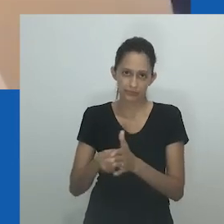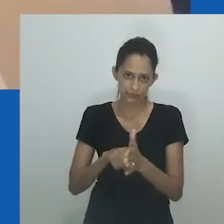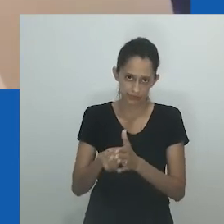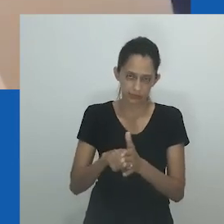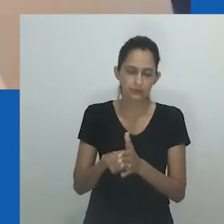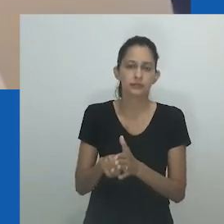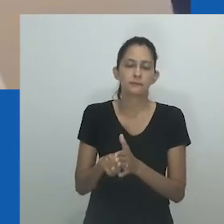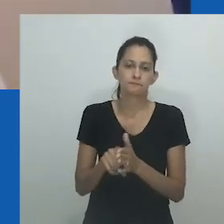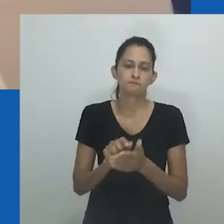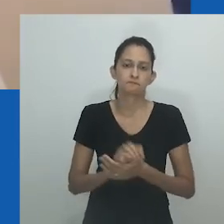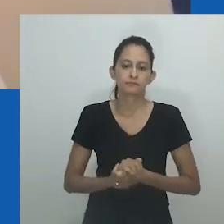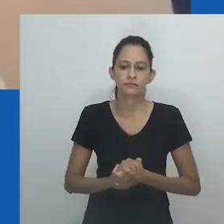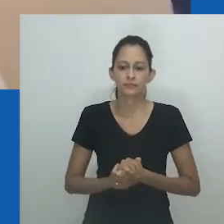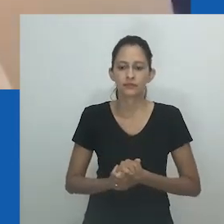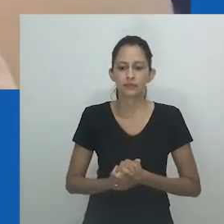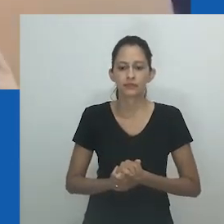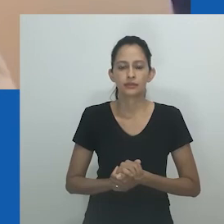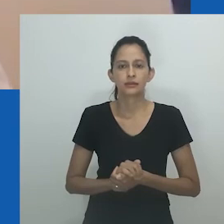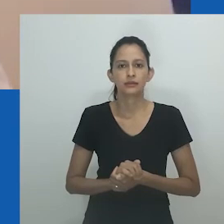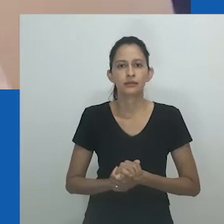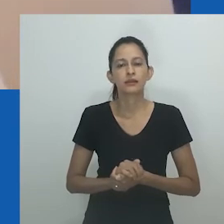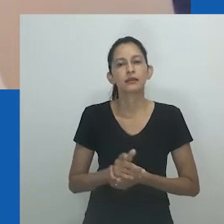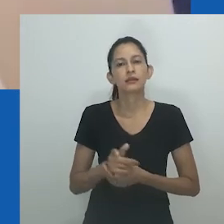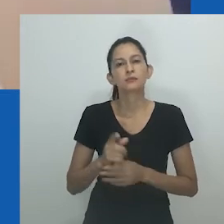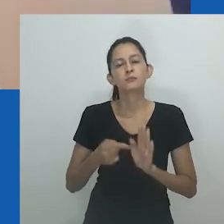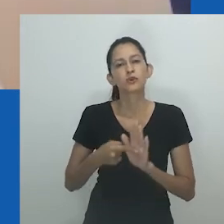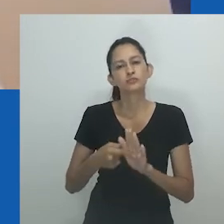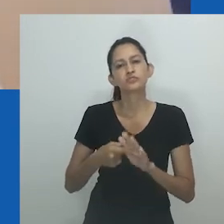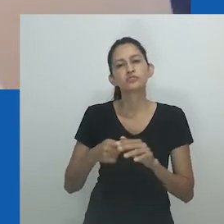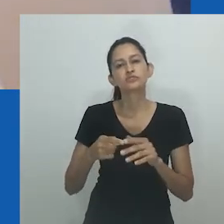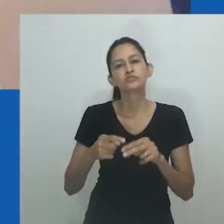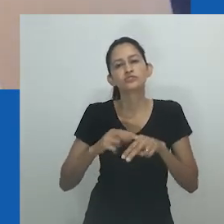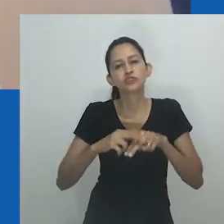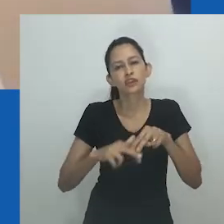especificamente expressão masculina de comportamento e / ou forma corporal,